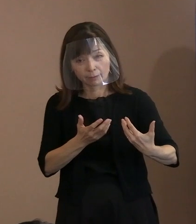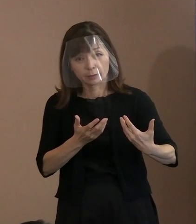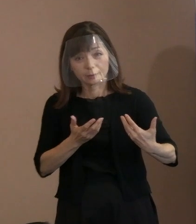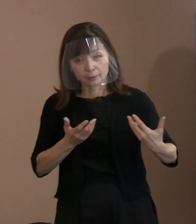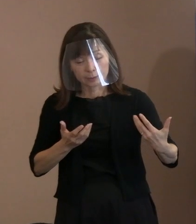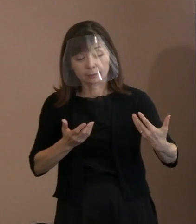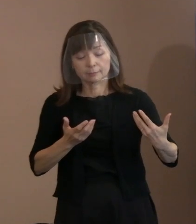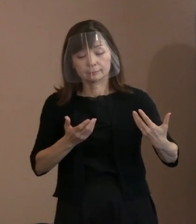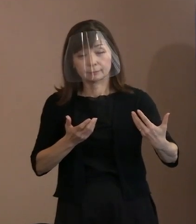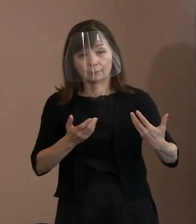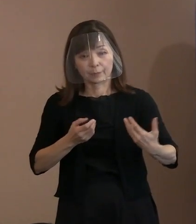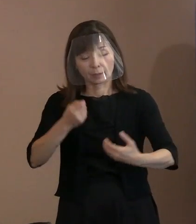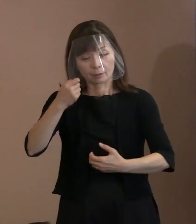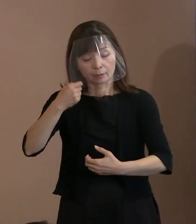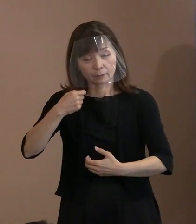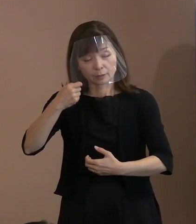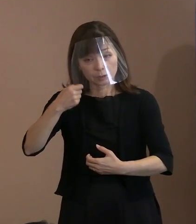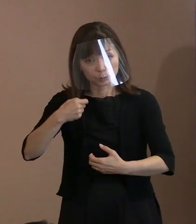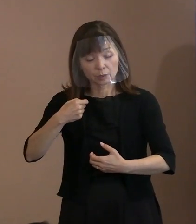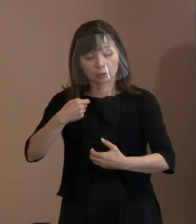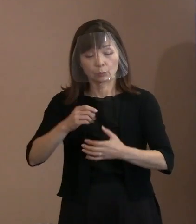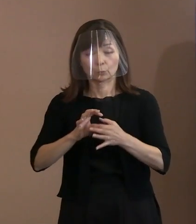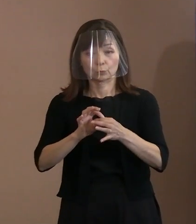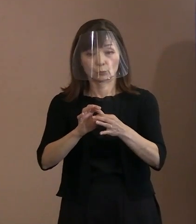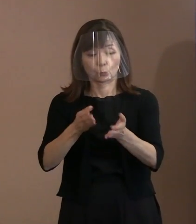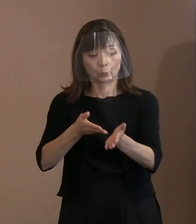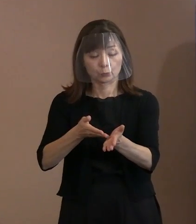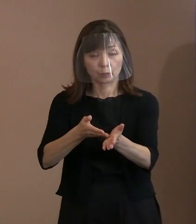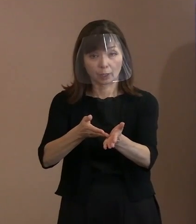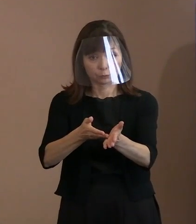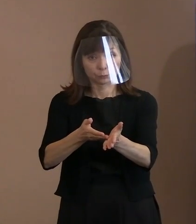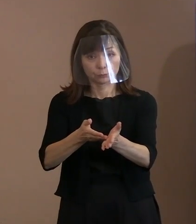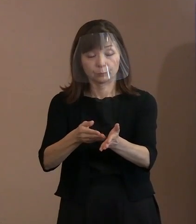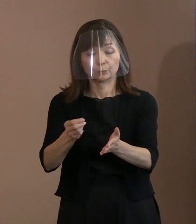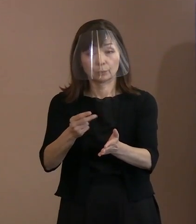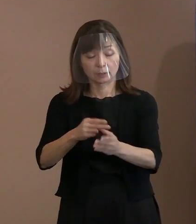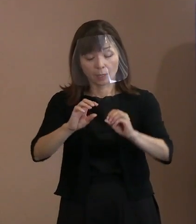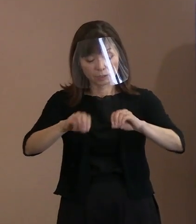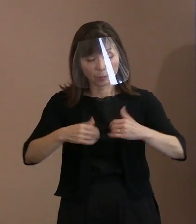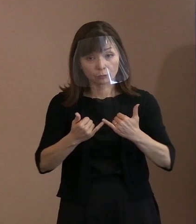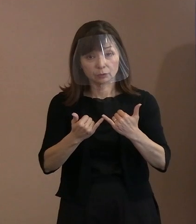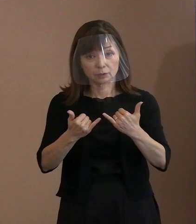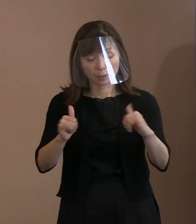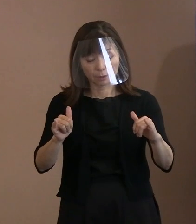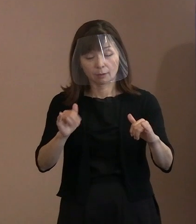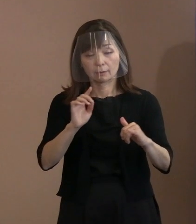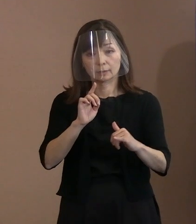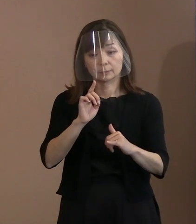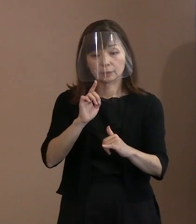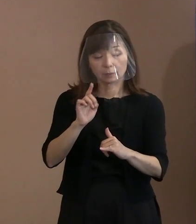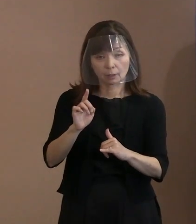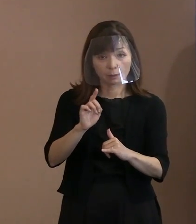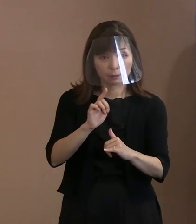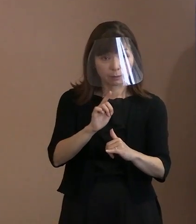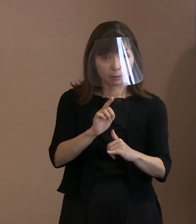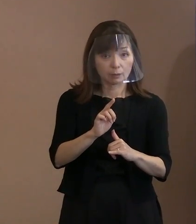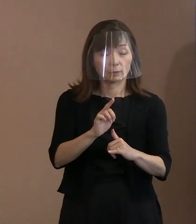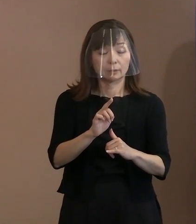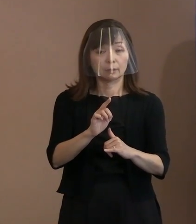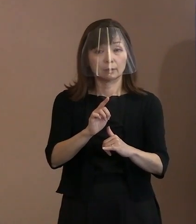迎えることになった悲しみを伝えるとともに､ 被爆者が目の当たりにした核兵器により